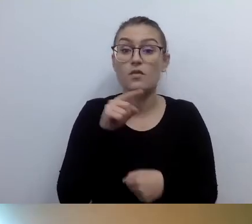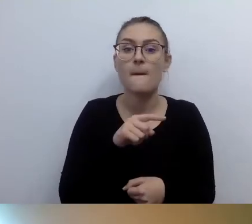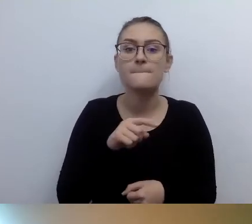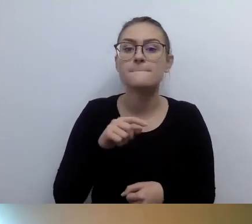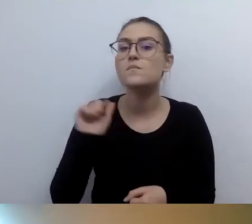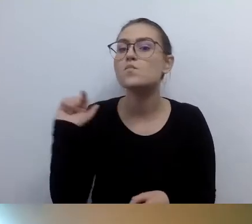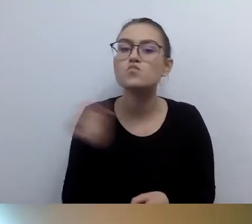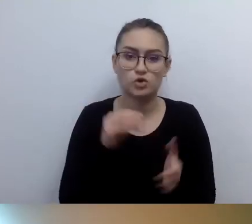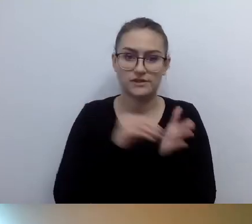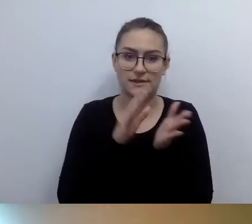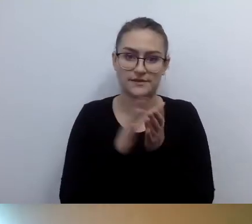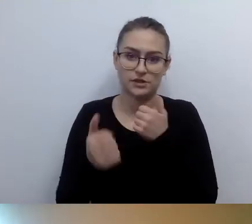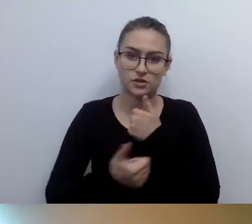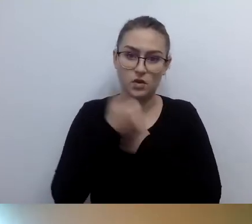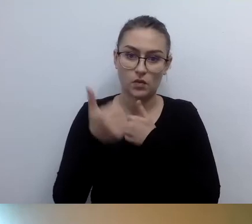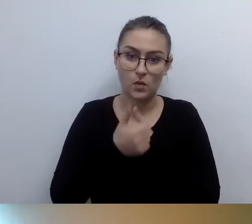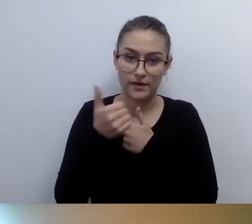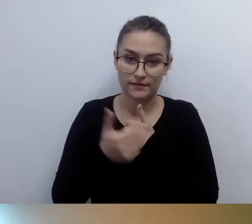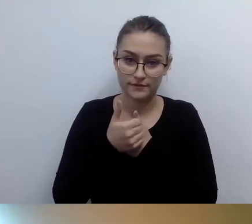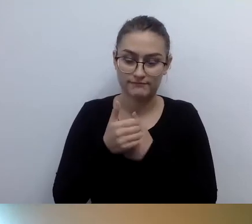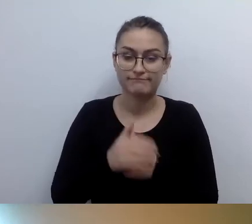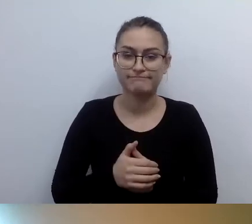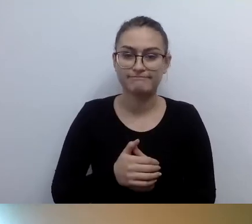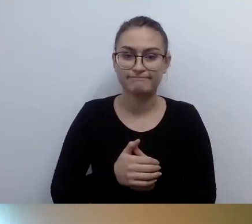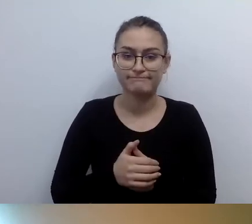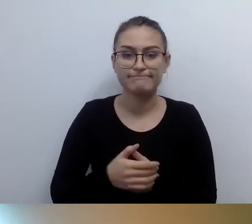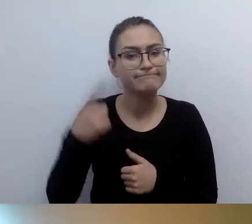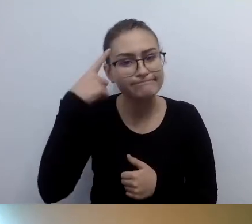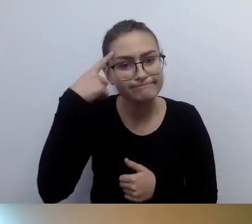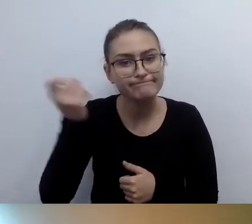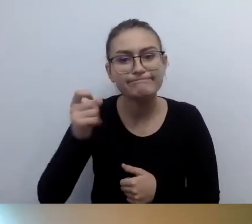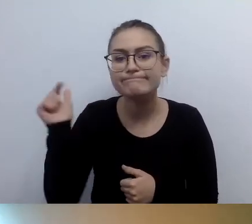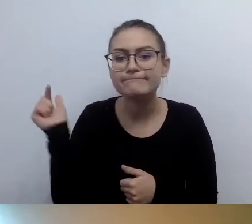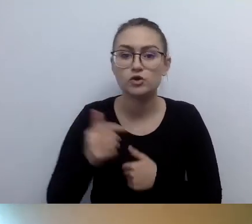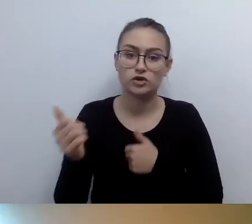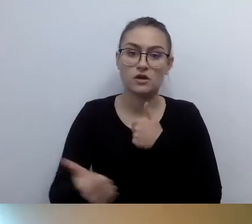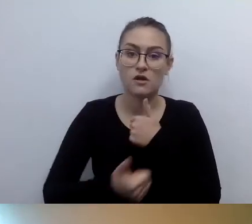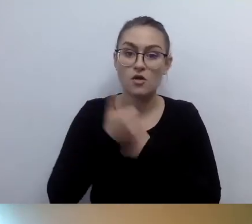Proszę o tym nie zapominać. Tworzyć dokumenty, pod którymi się podpiszecie.